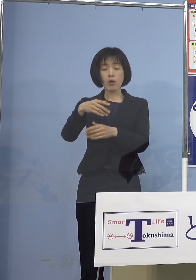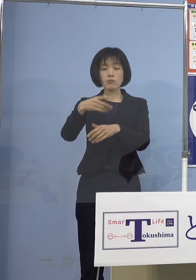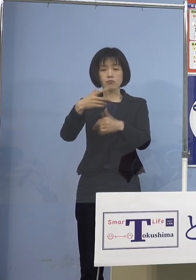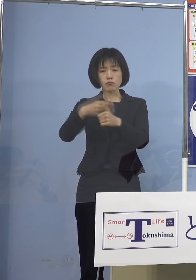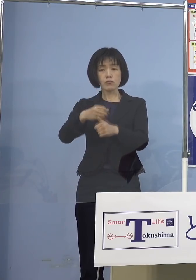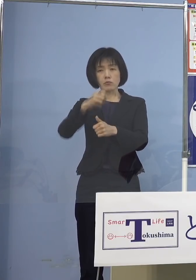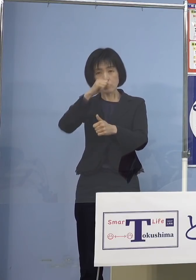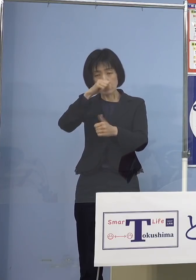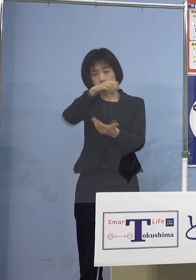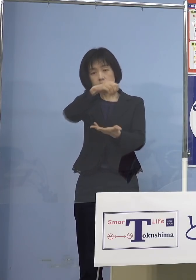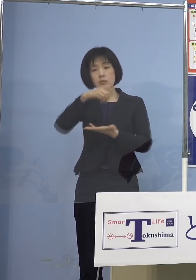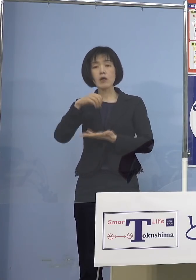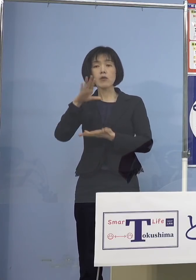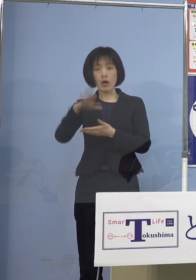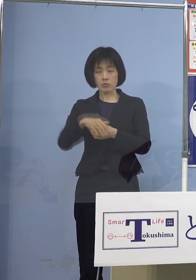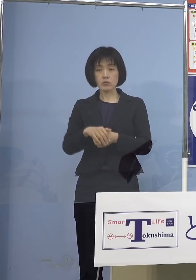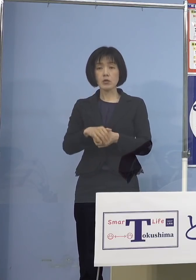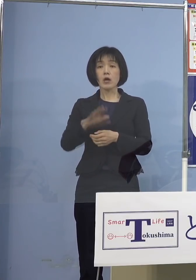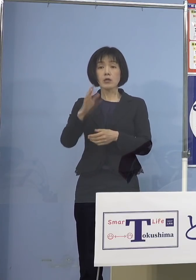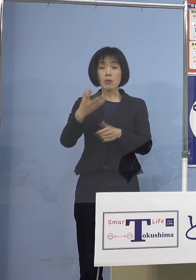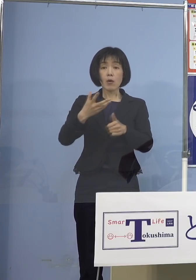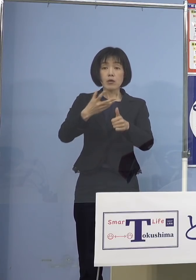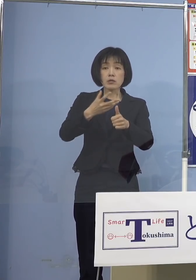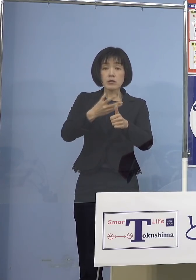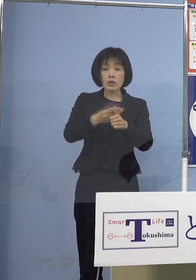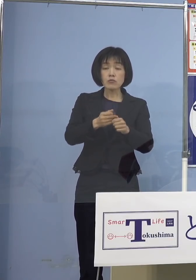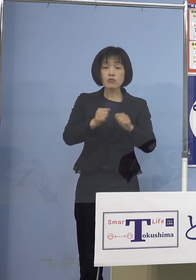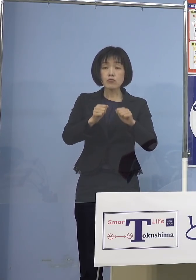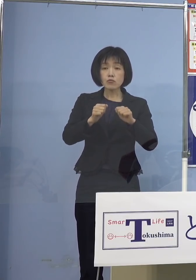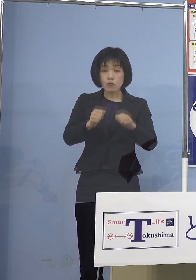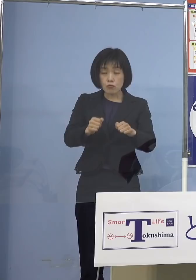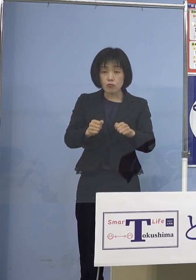ただ接種を受けるように努めるという 努力義務ですね